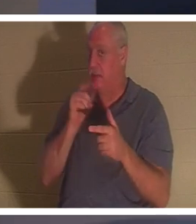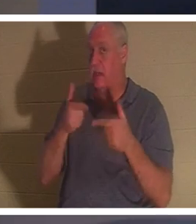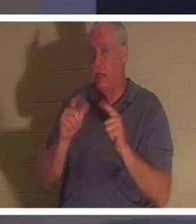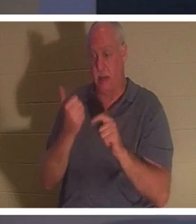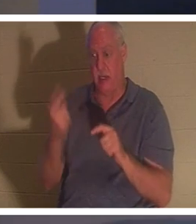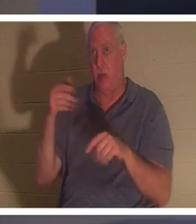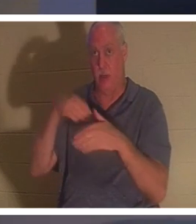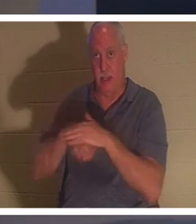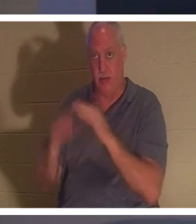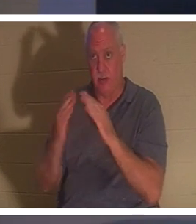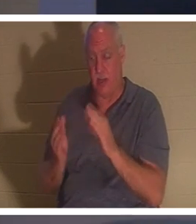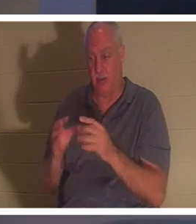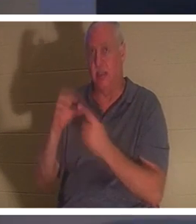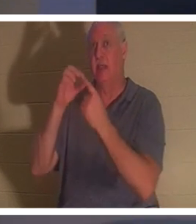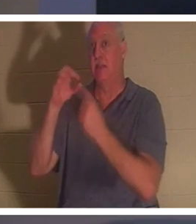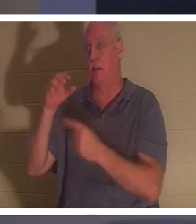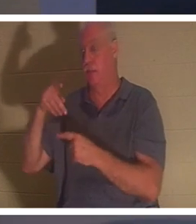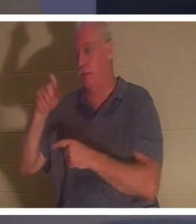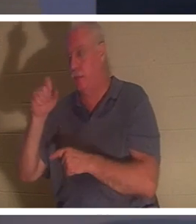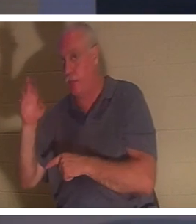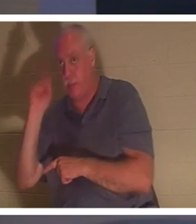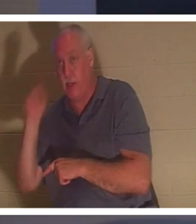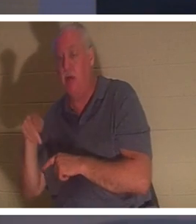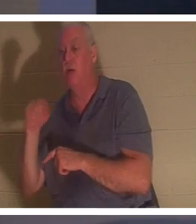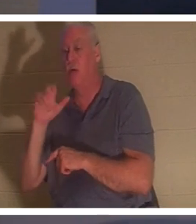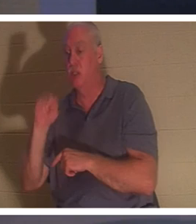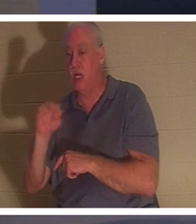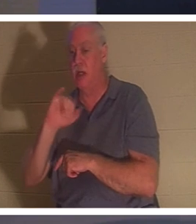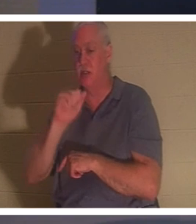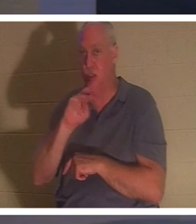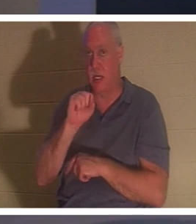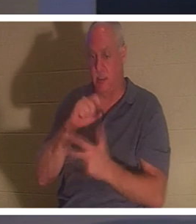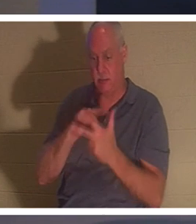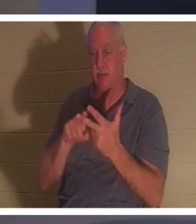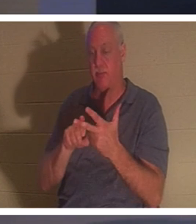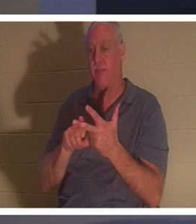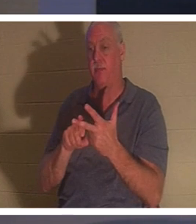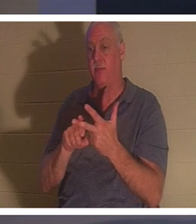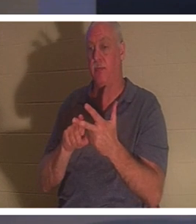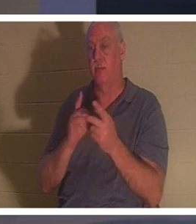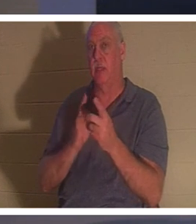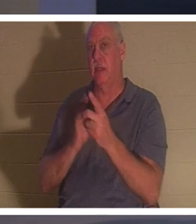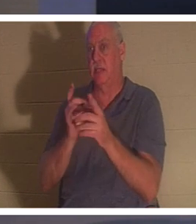以外は誰も一緒に中に入ることを許されなかった。 イエスが最も親しかった三人の弟子と、その子の父親と